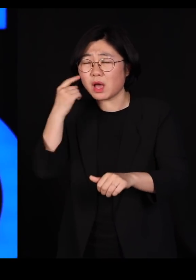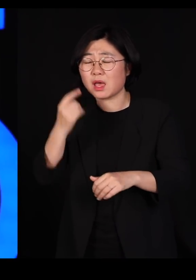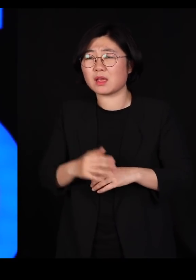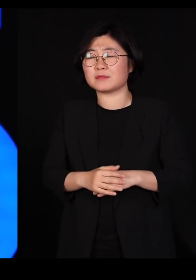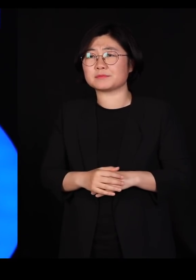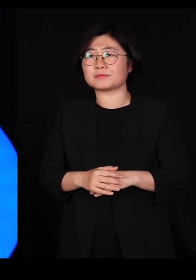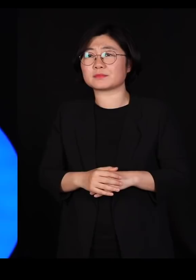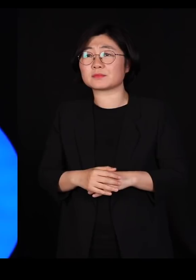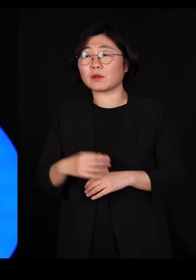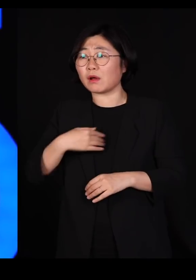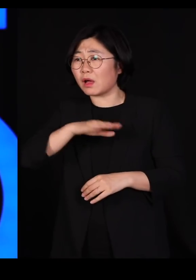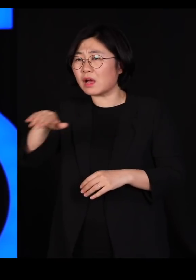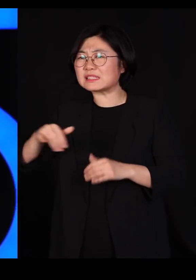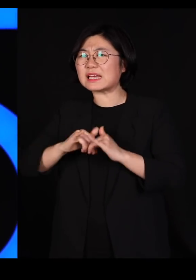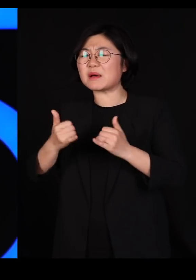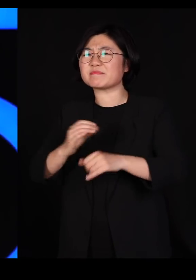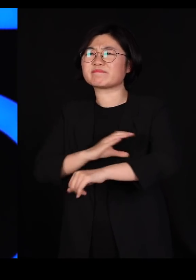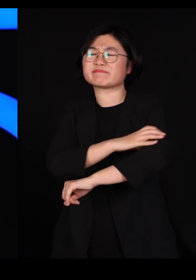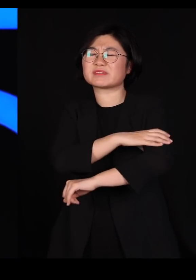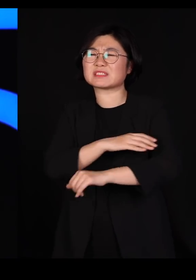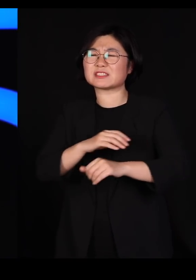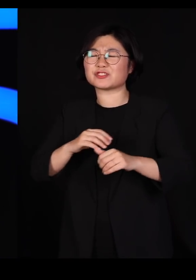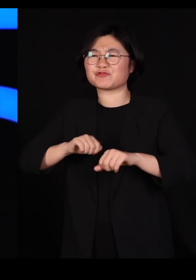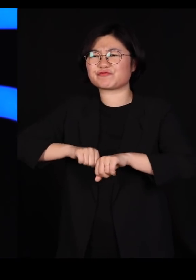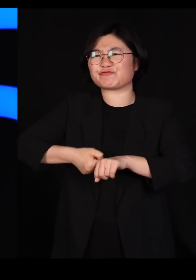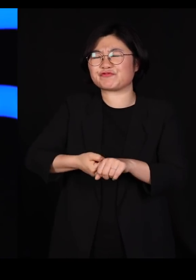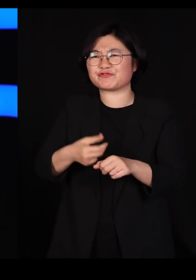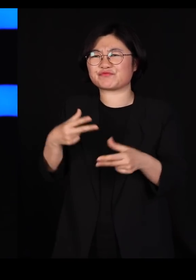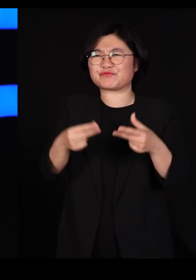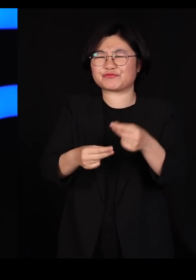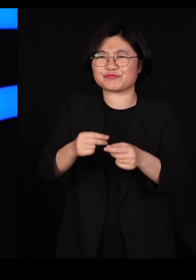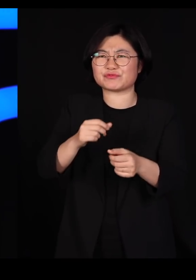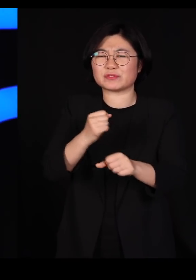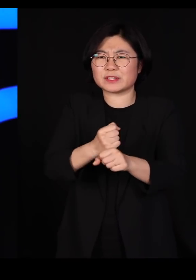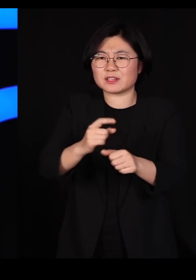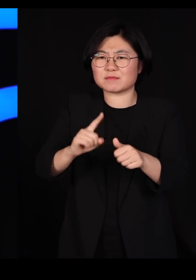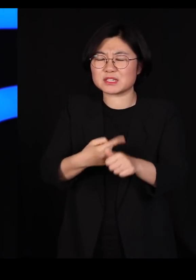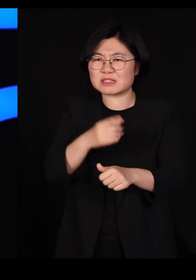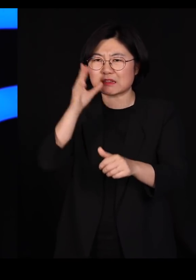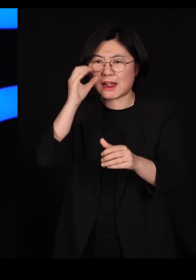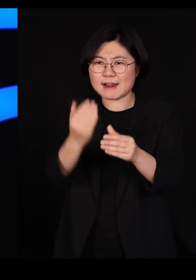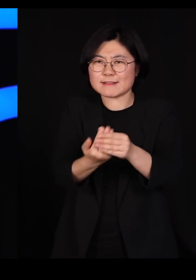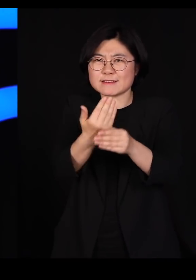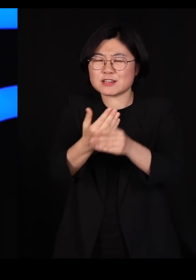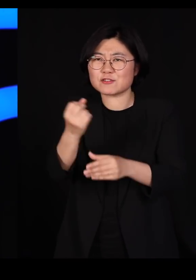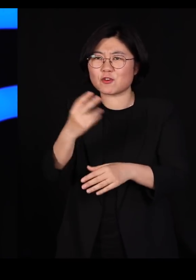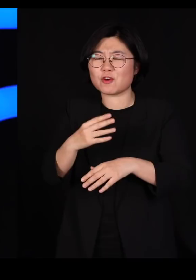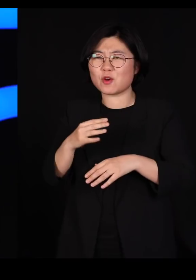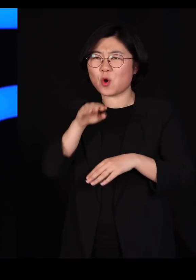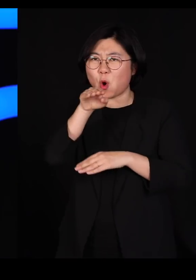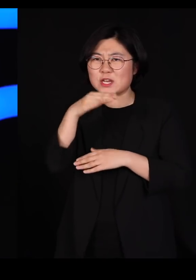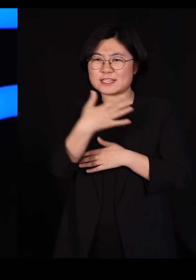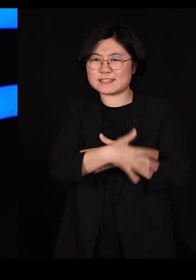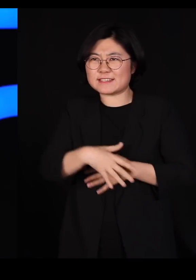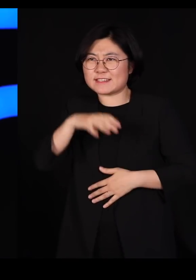수천 세대에 걸쳐 인위선택을 했습니다 육질이 좋은 오리를 수천 세대 인위선택을 하다보니까